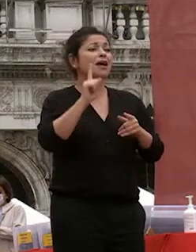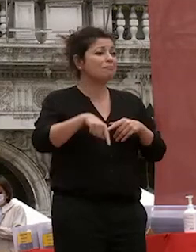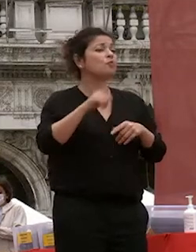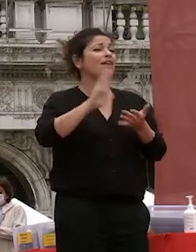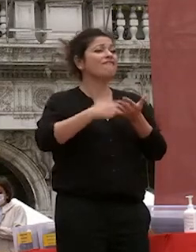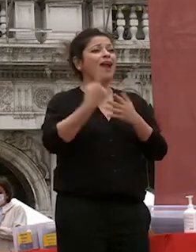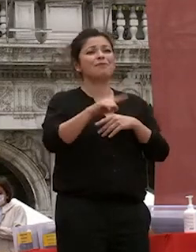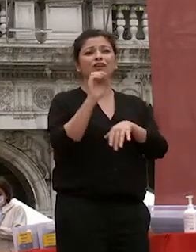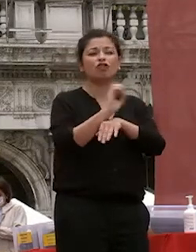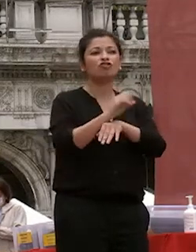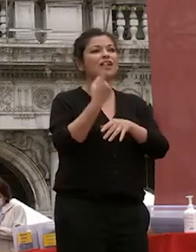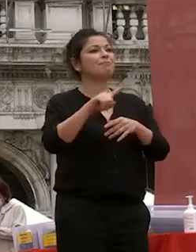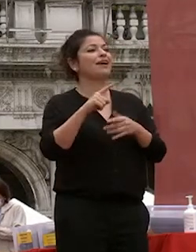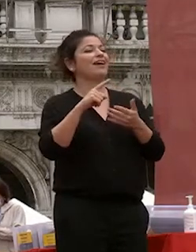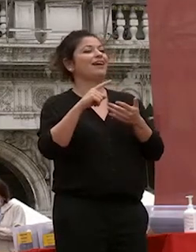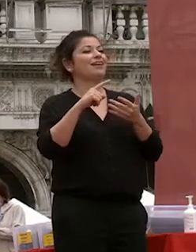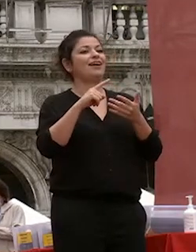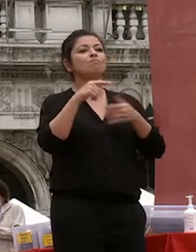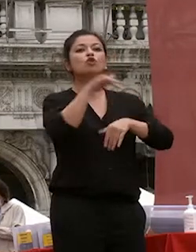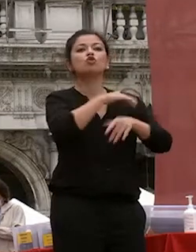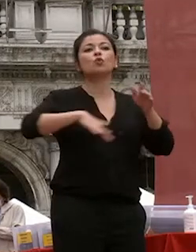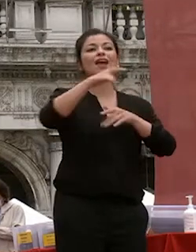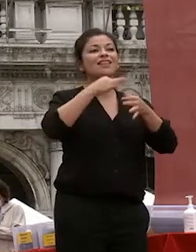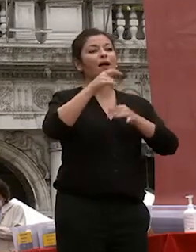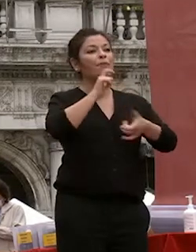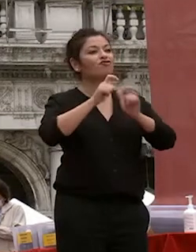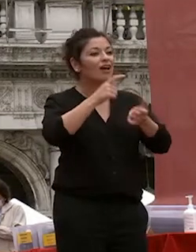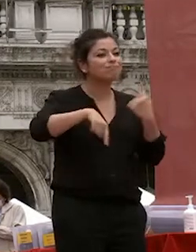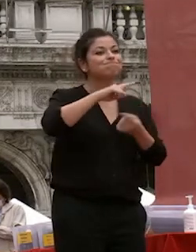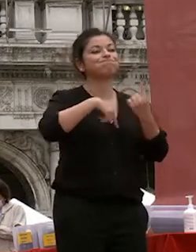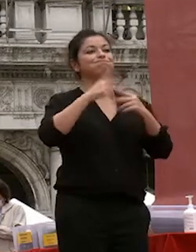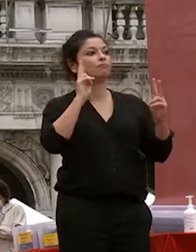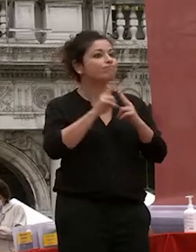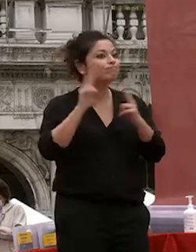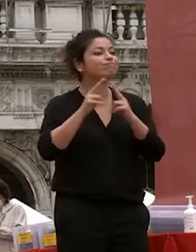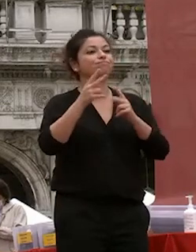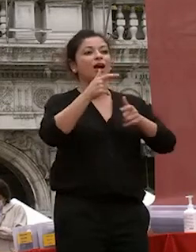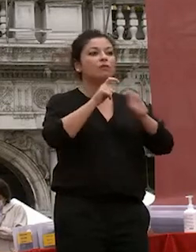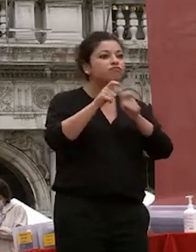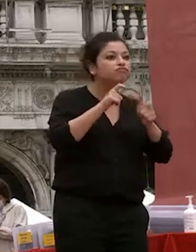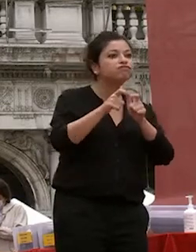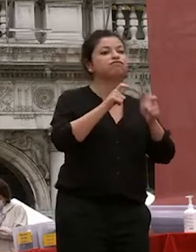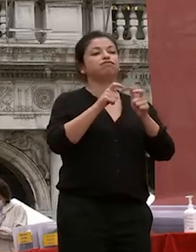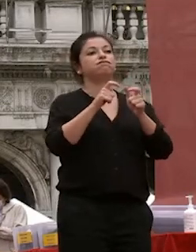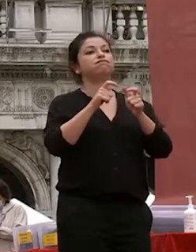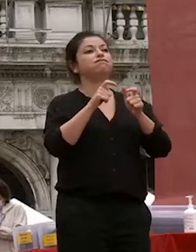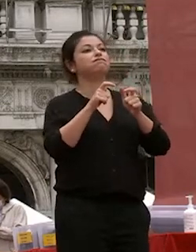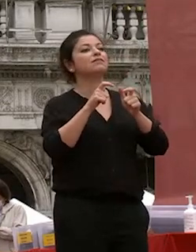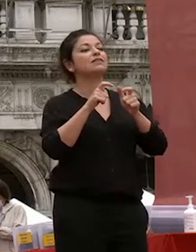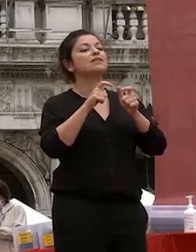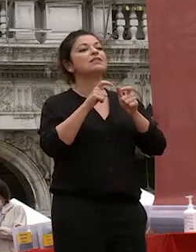docenti e vostre ragazzi di interagire di divedersi di parlarsi di avere tutto